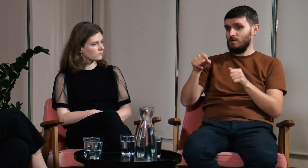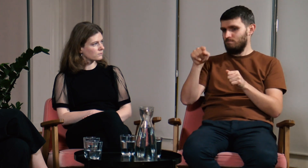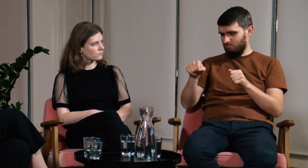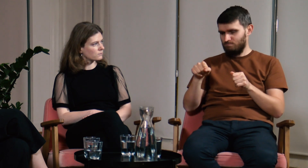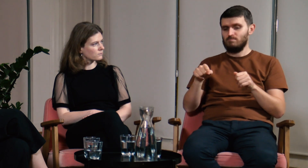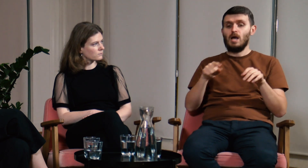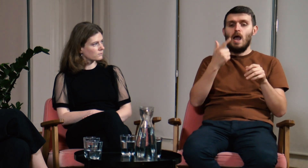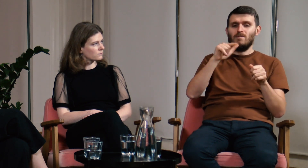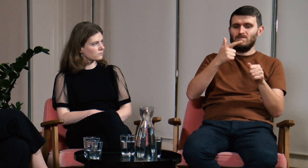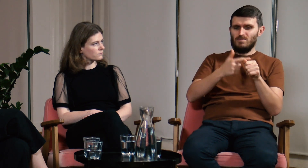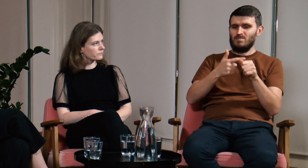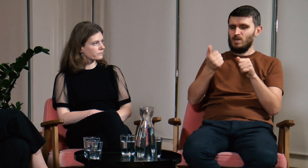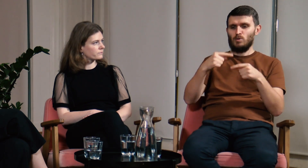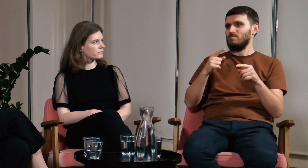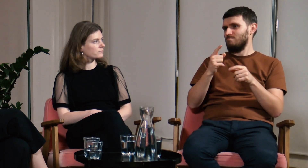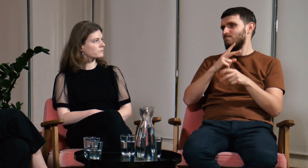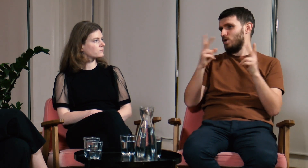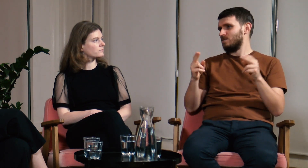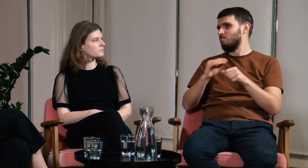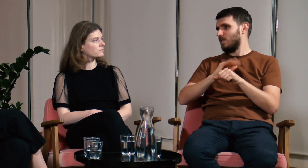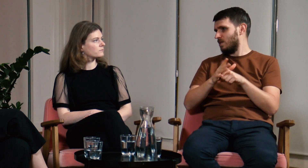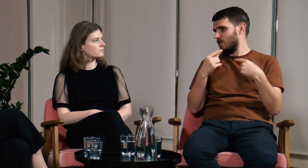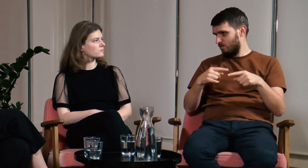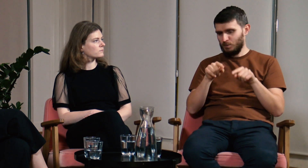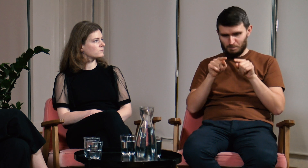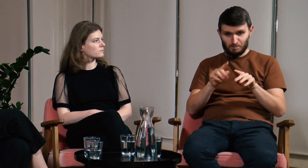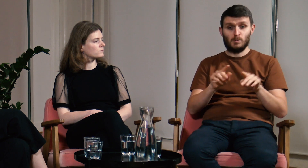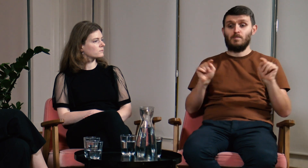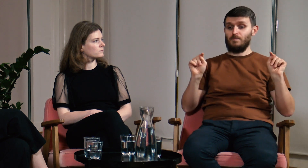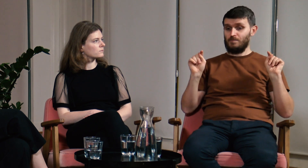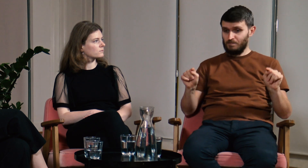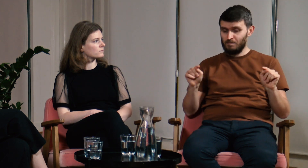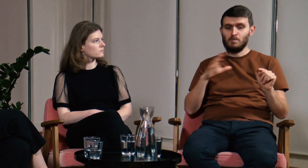Z powodu pandemii nie organizowaliśmy obozów w 2020 i 2021 roku.